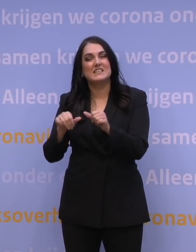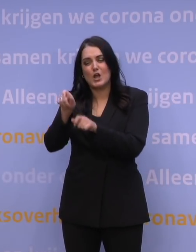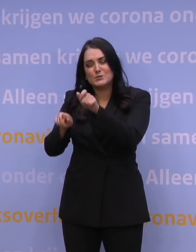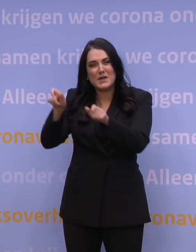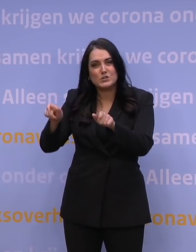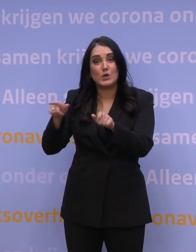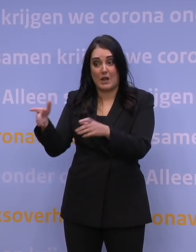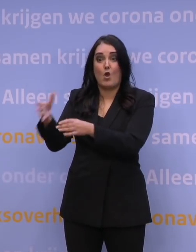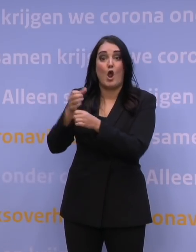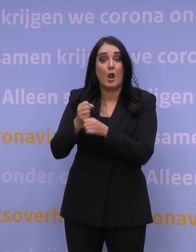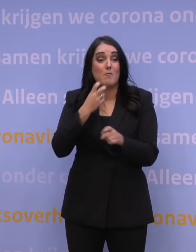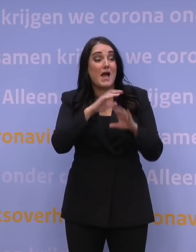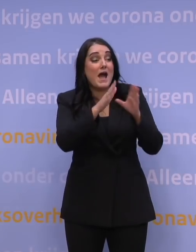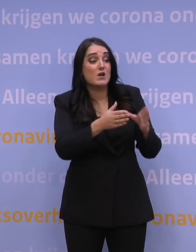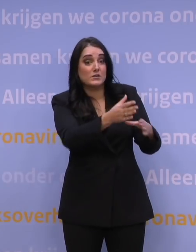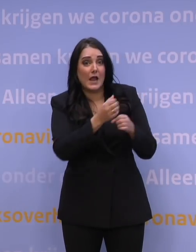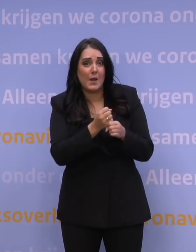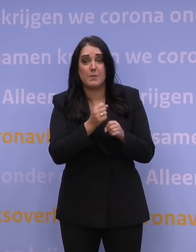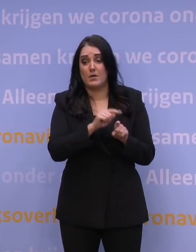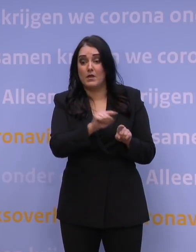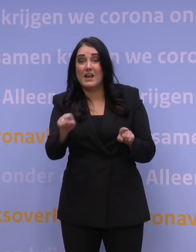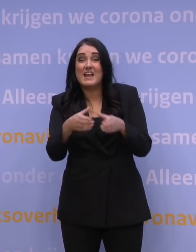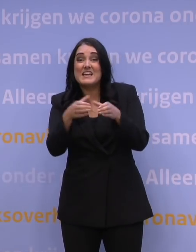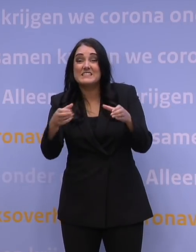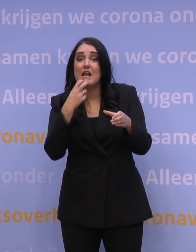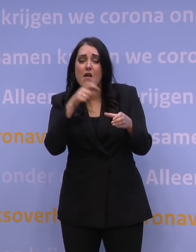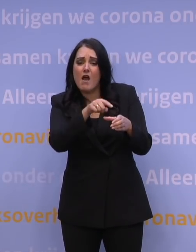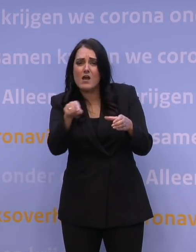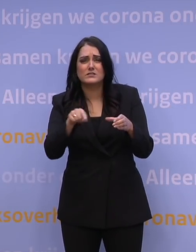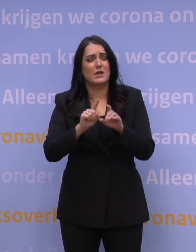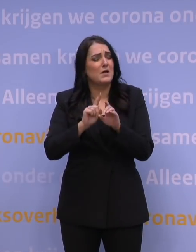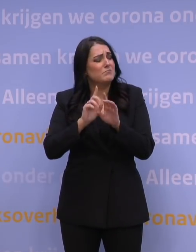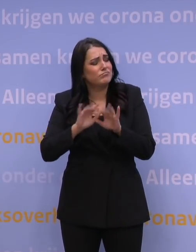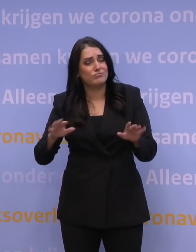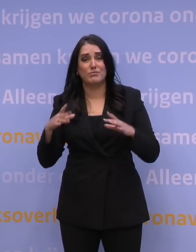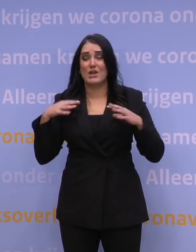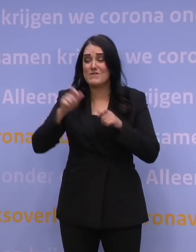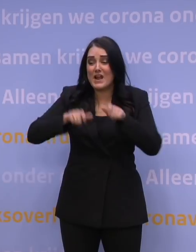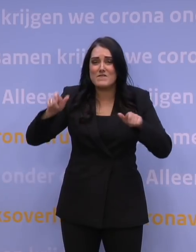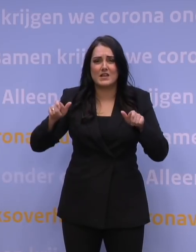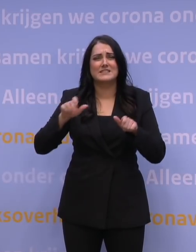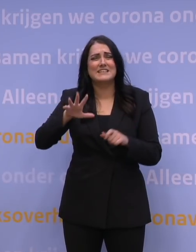van de huisartsen, van artsen in instellingen en van vele vrijwilligers. Het gaat om tienduizenden mensen.